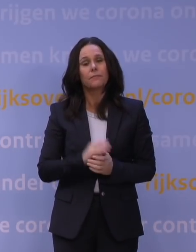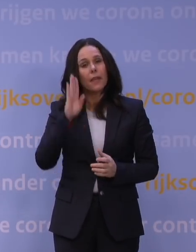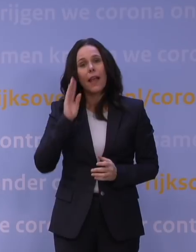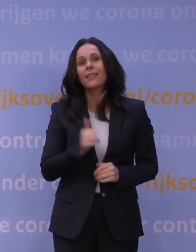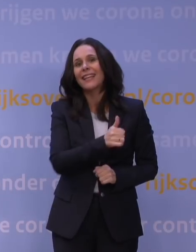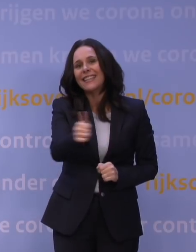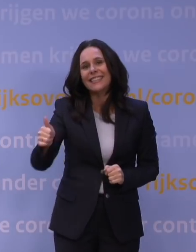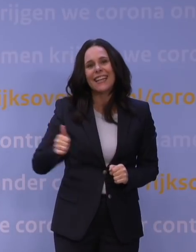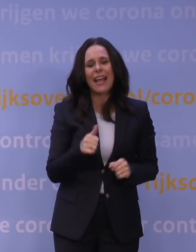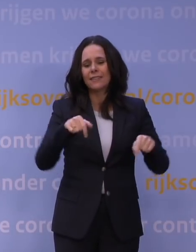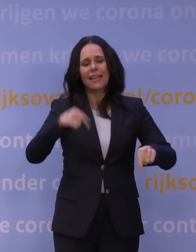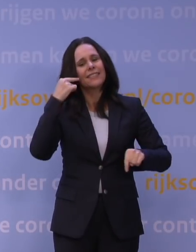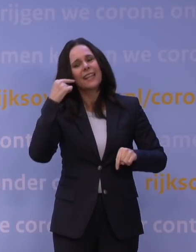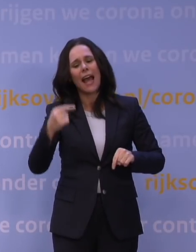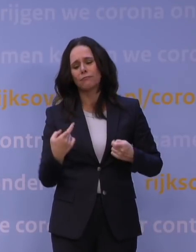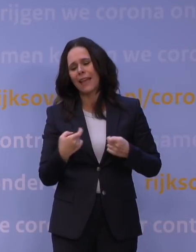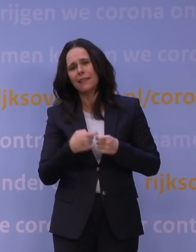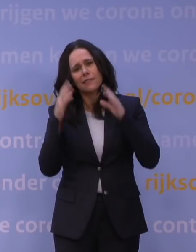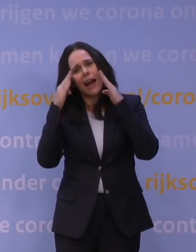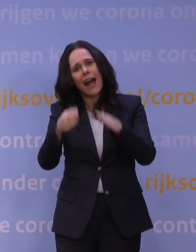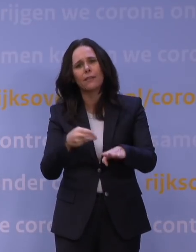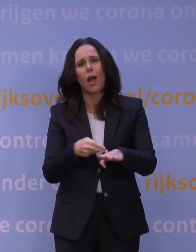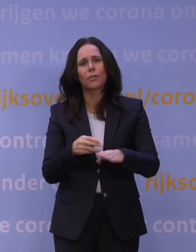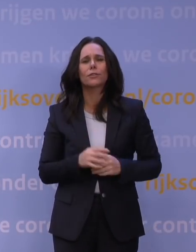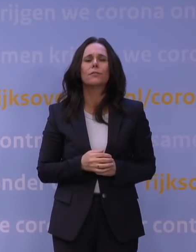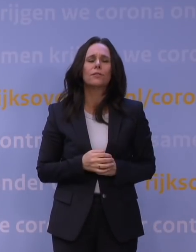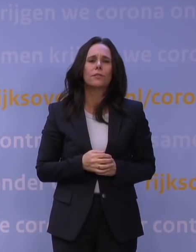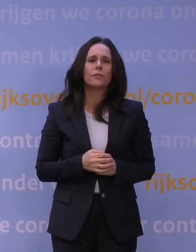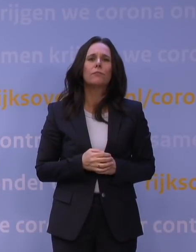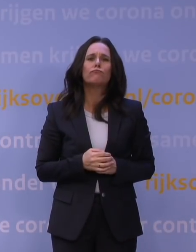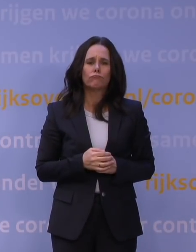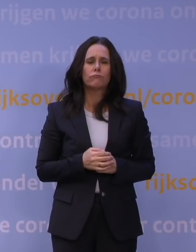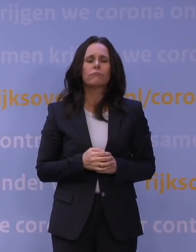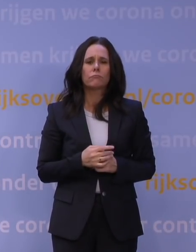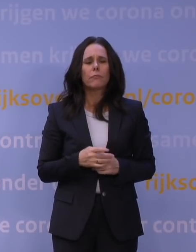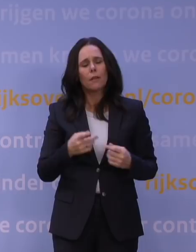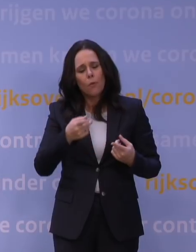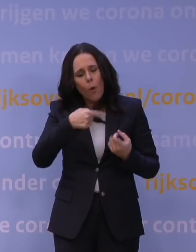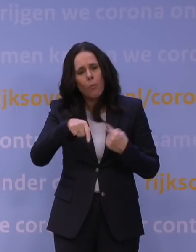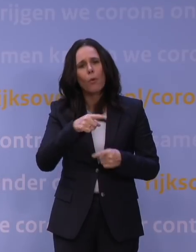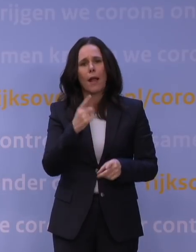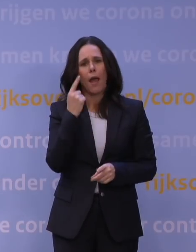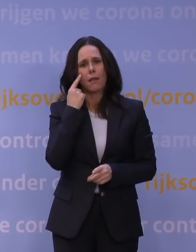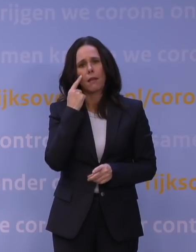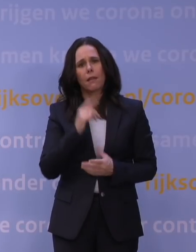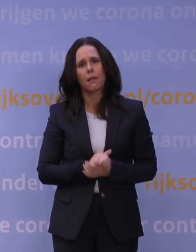die deze dagen wat extra aandacht nodig heeft. Laat ons een beetje op elkaar blijven letten.